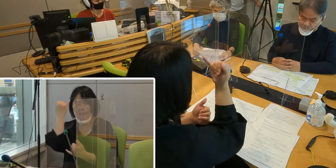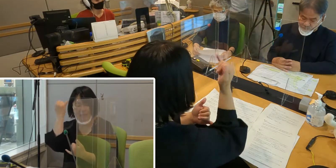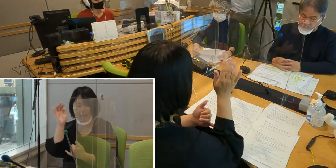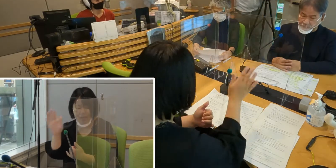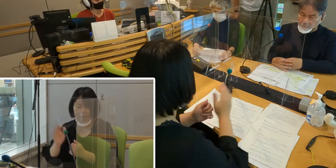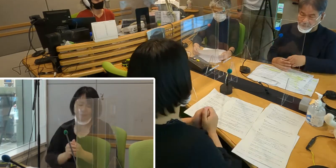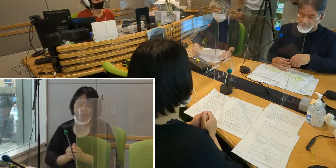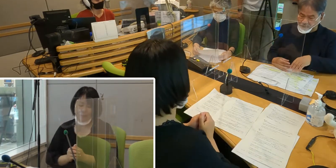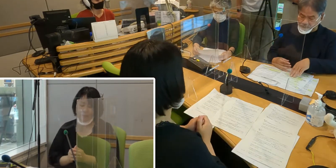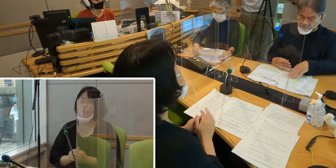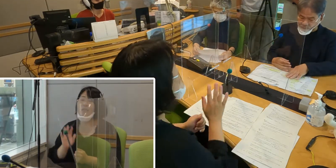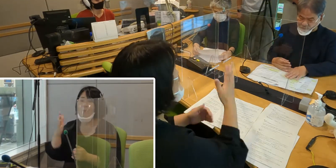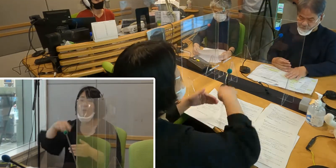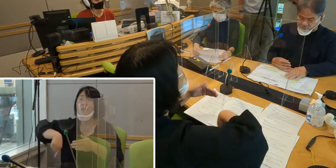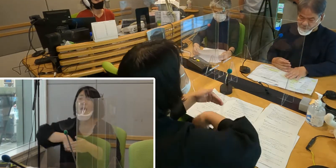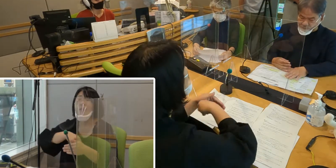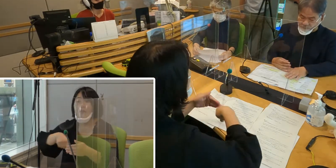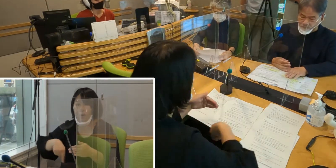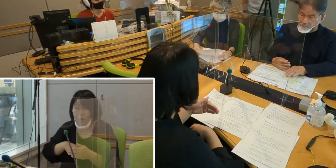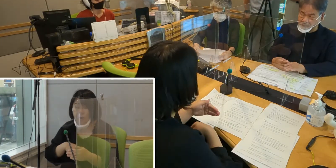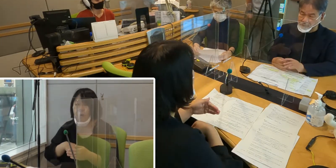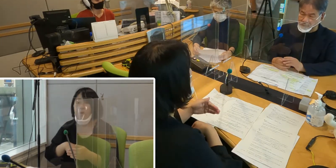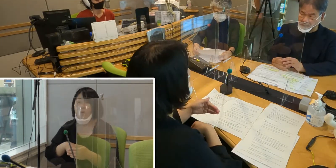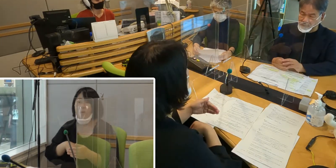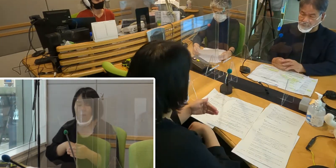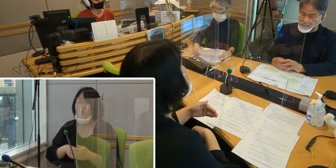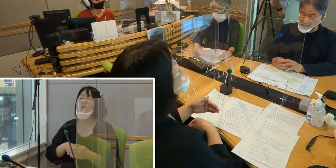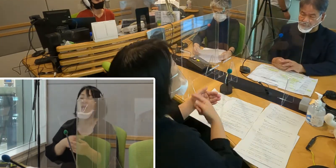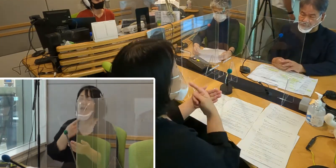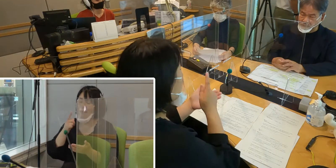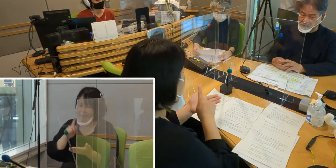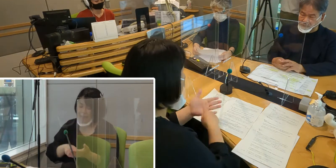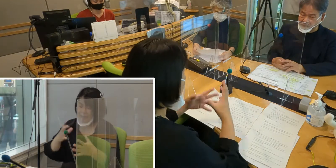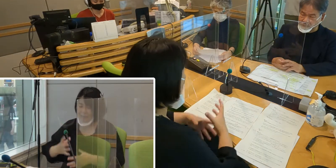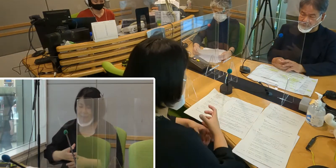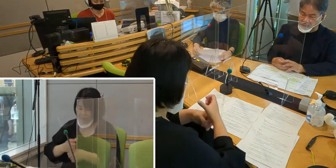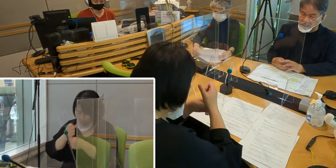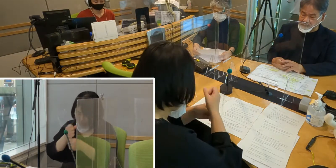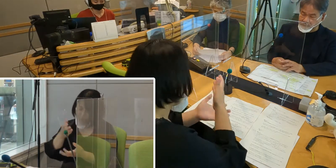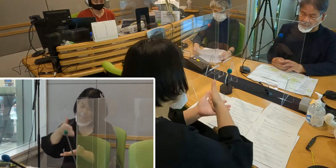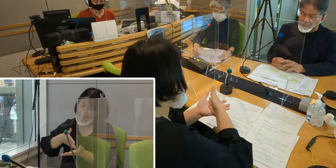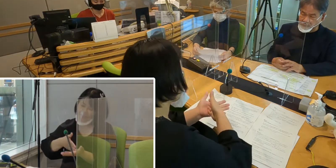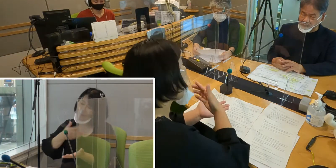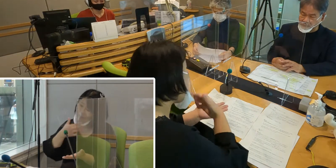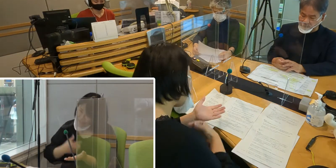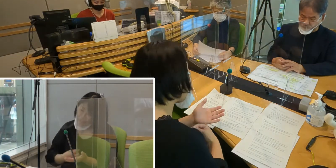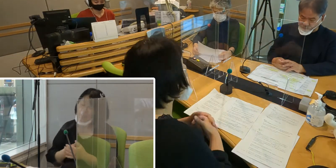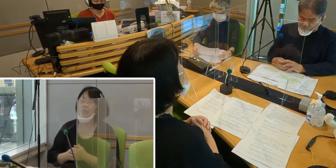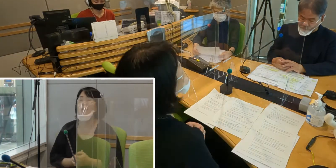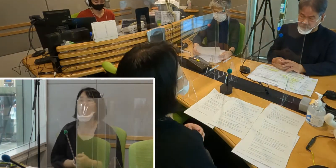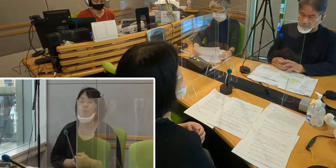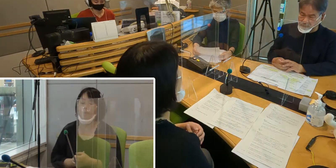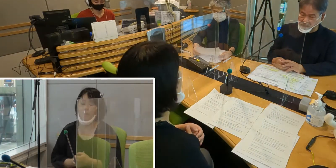内容はこれから簡単にまとめて お伝えしたいと思います。